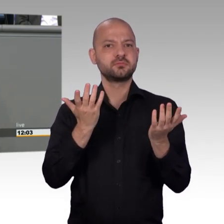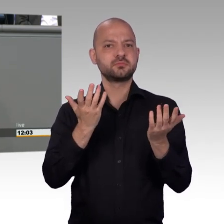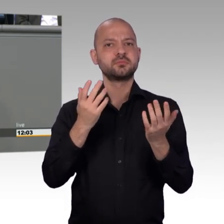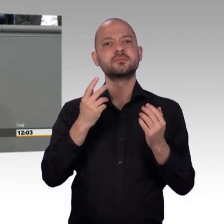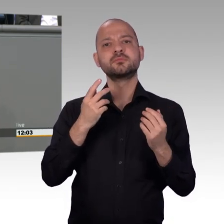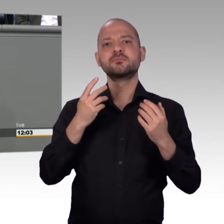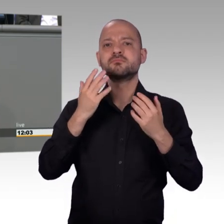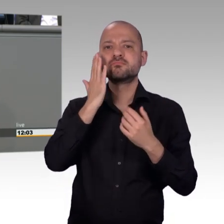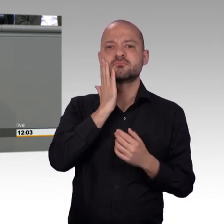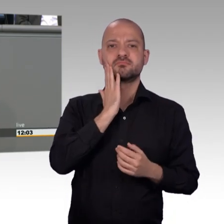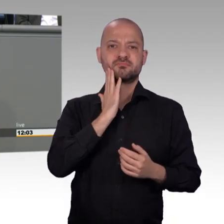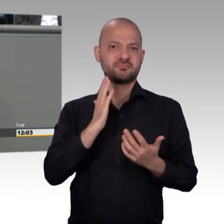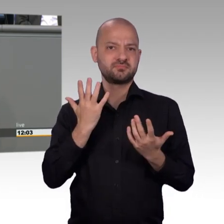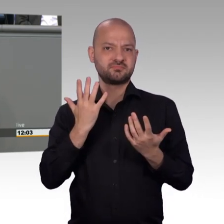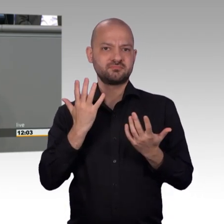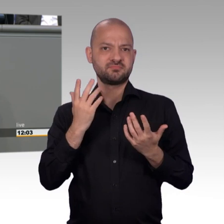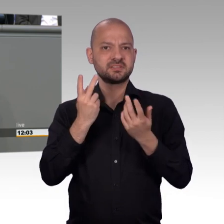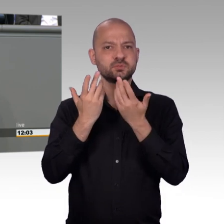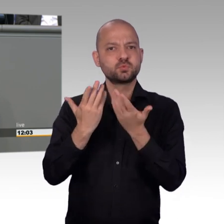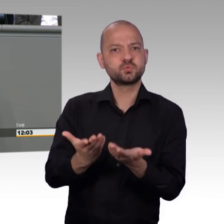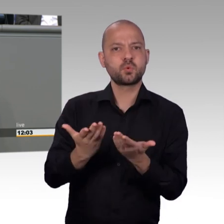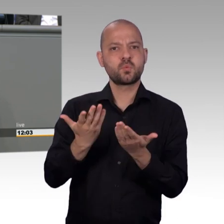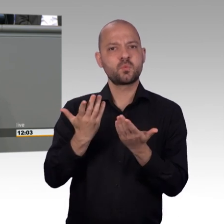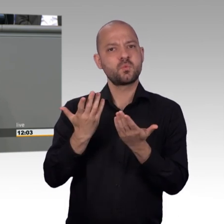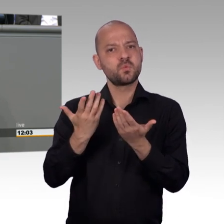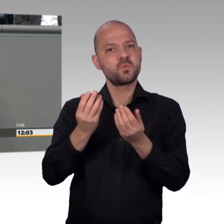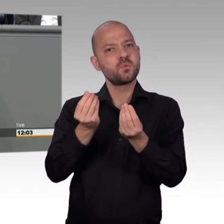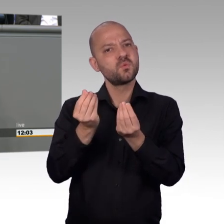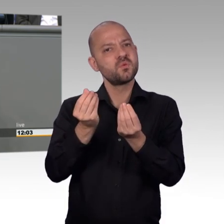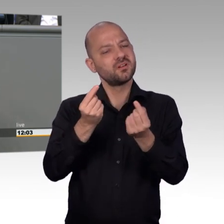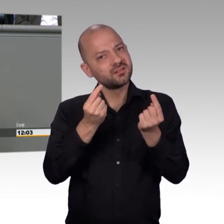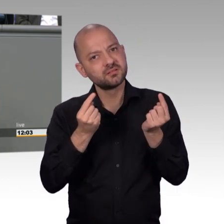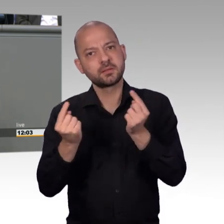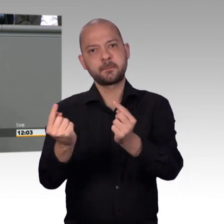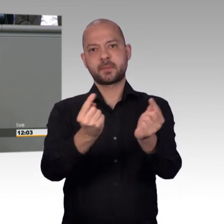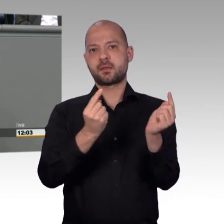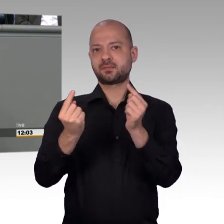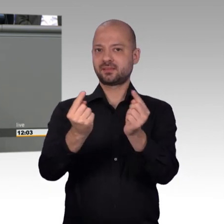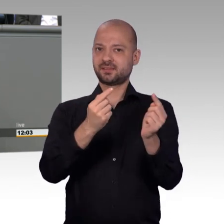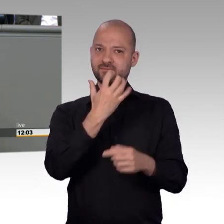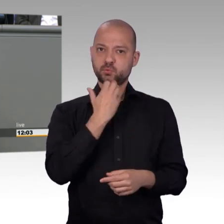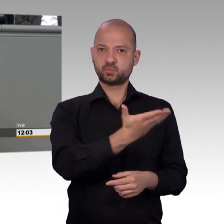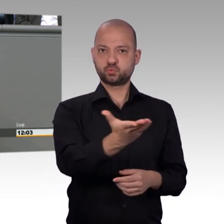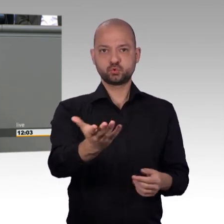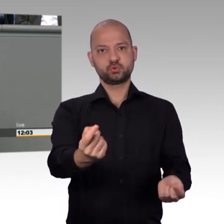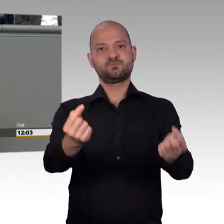Da gibt es total prominente Beispiele. Und da das vielleicht nicht mehr allen in Erinnerung ist, möchte ich ein Beispiel herausheben.